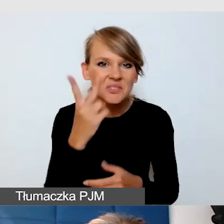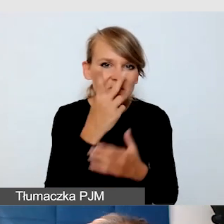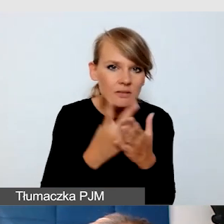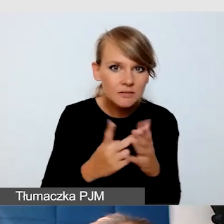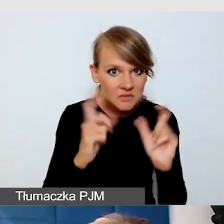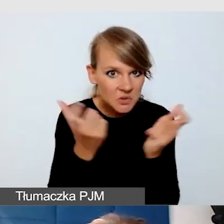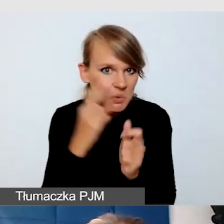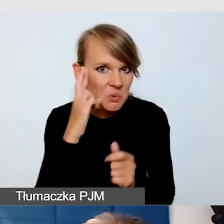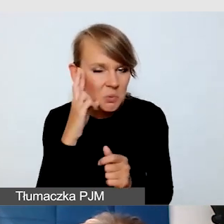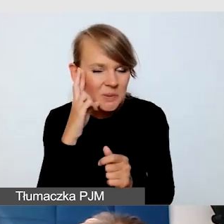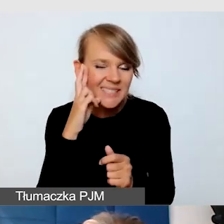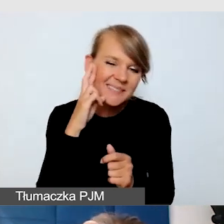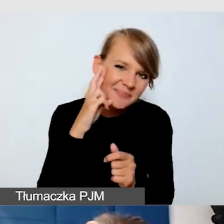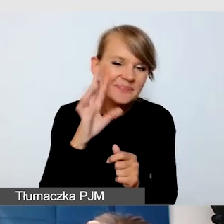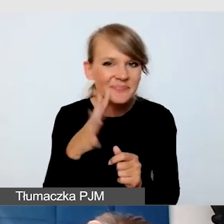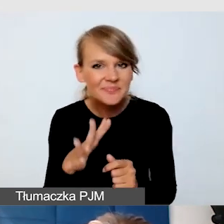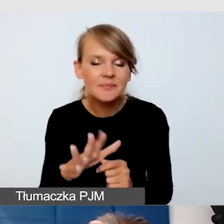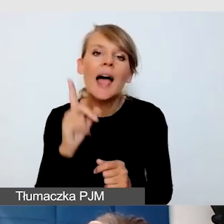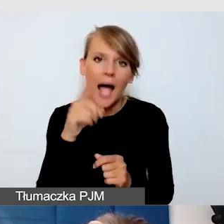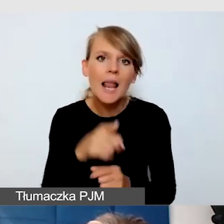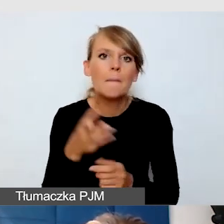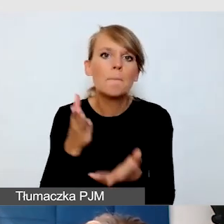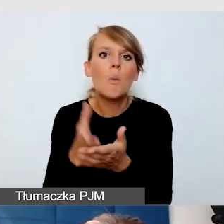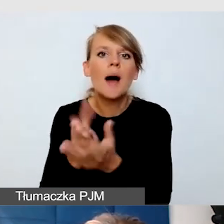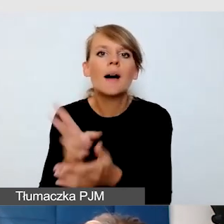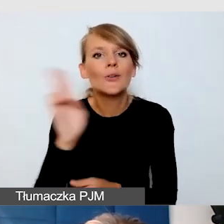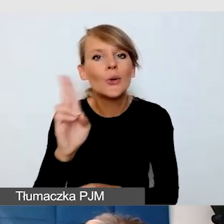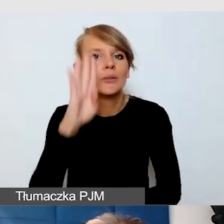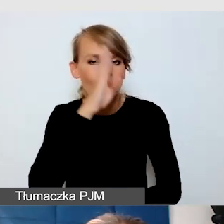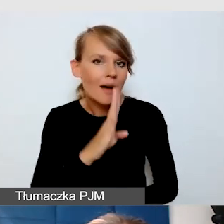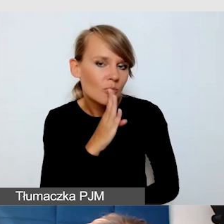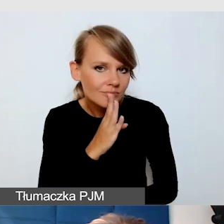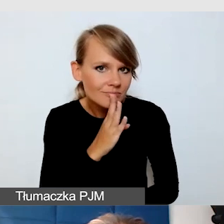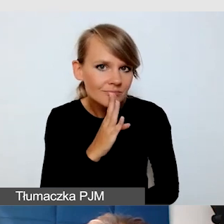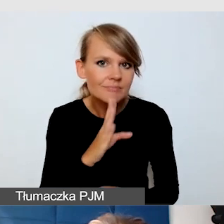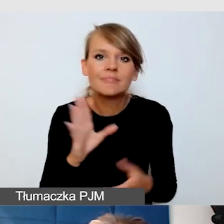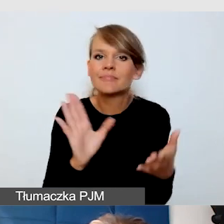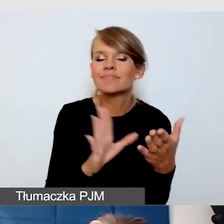Ale na pewno bardzo pomaga osobom słabosłyszącym, zwłaszcza wtedy, kiedy nie mamy możliwości zapewnić